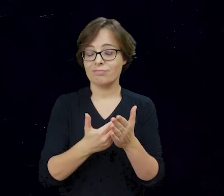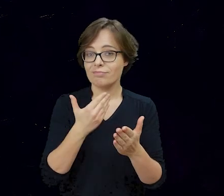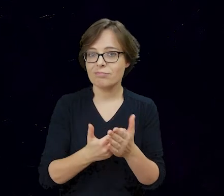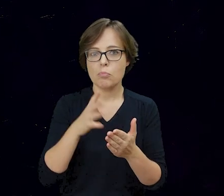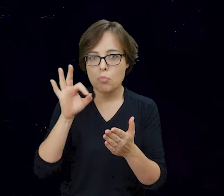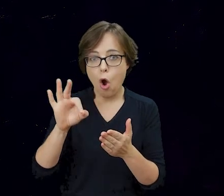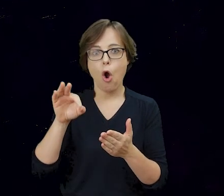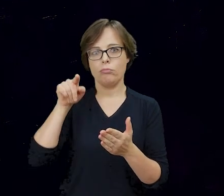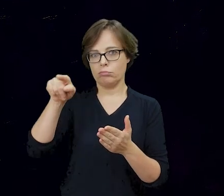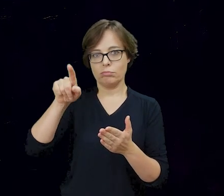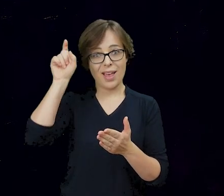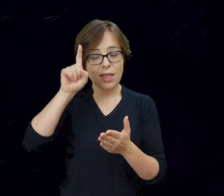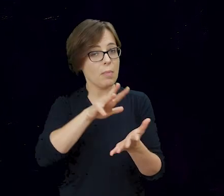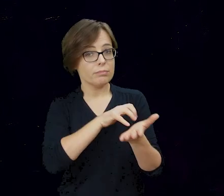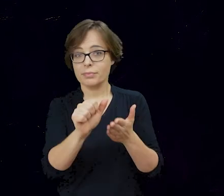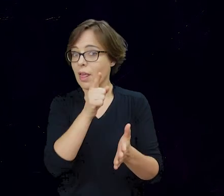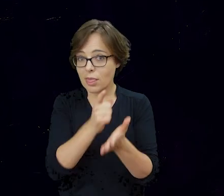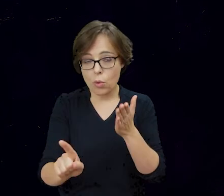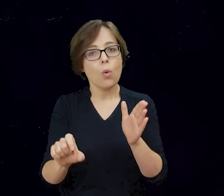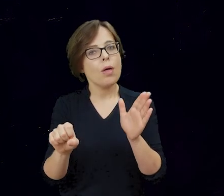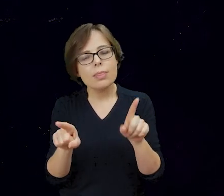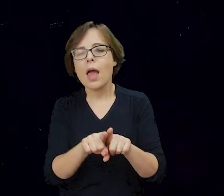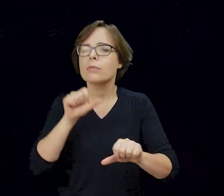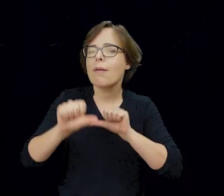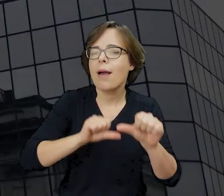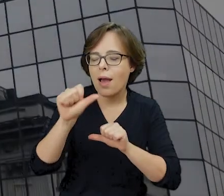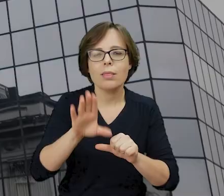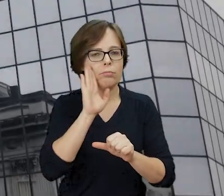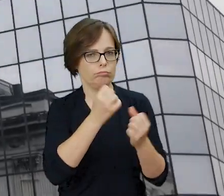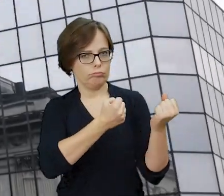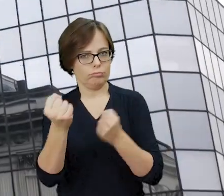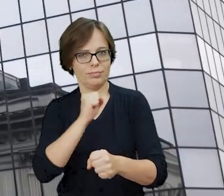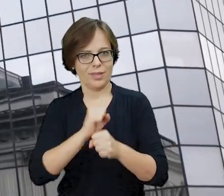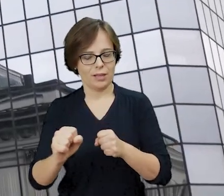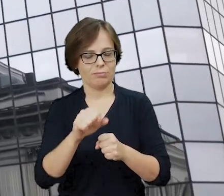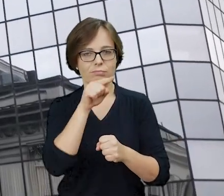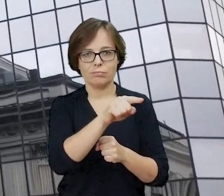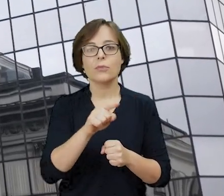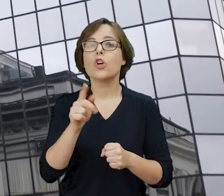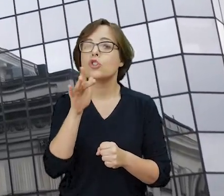upływu dekad, zachowały tę pamięć do naszych czasów. Żydowski Instytut Historyczny